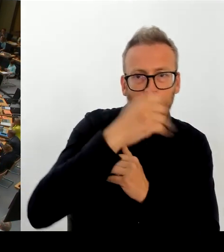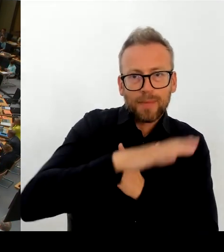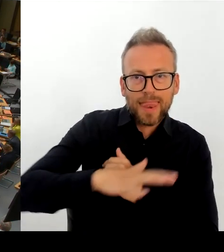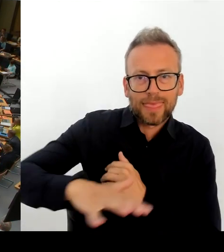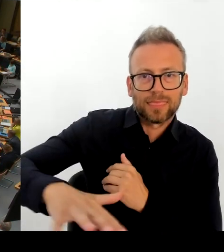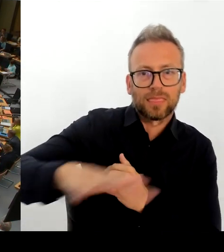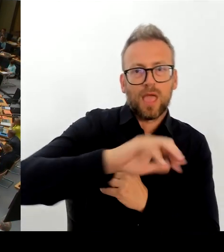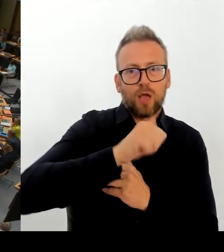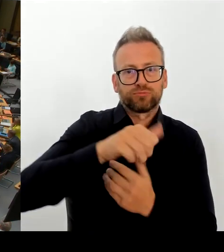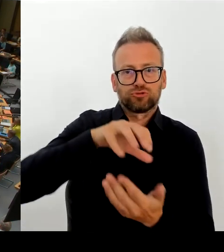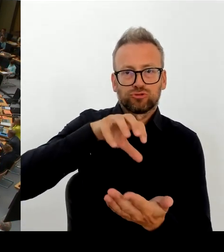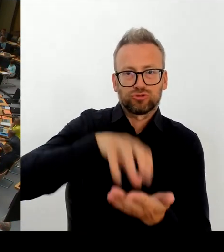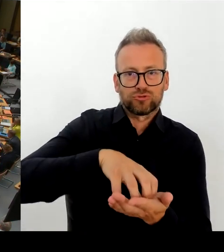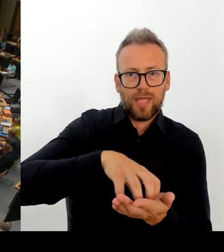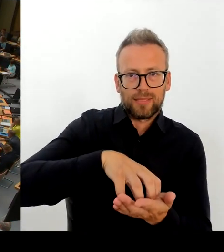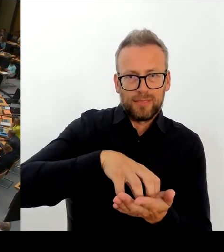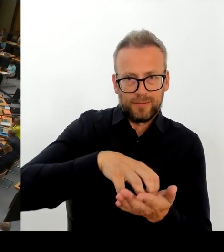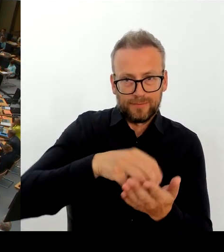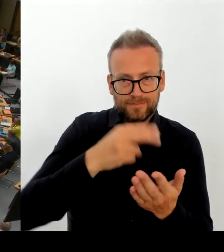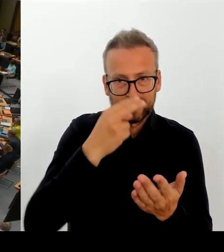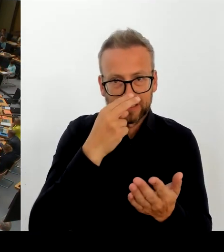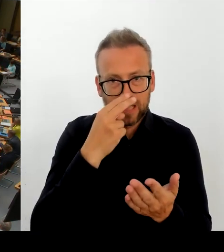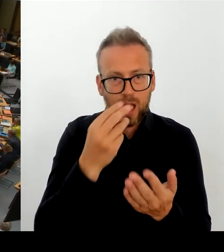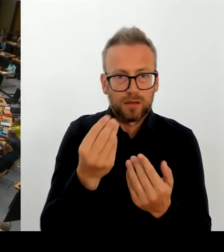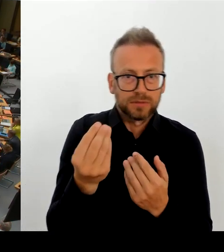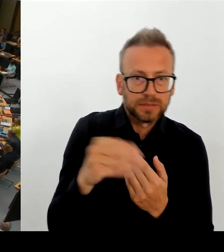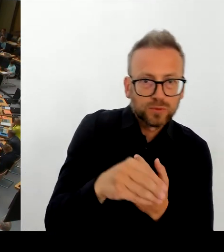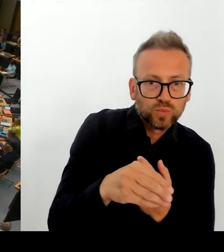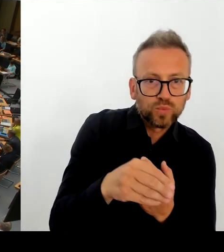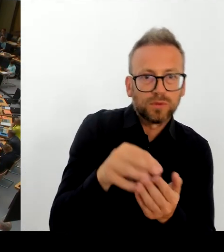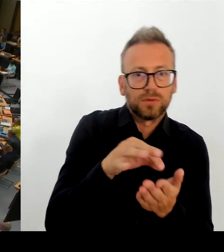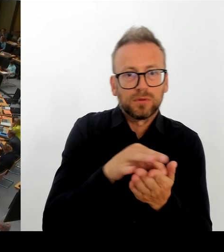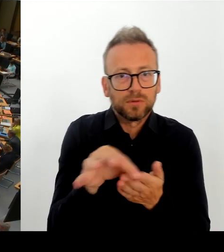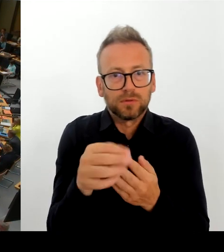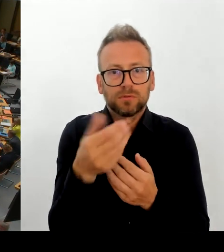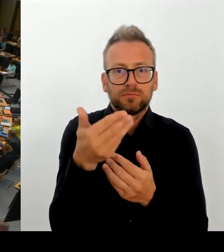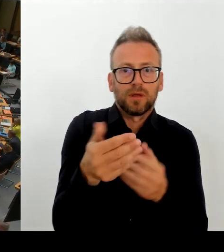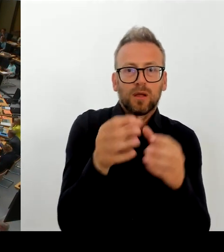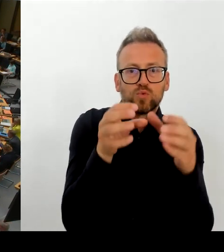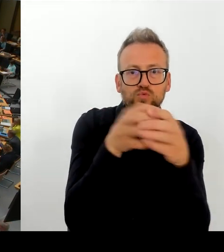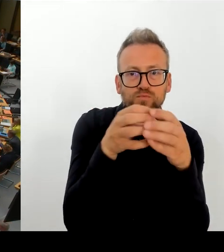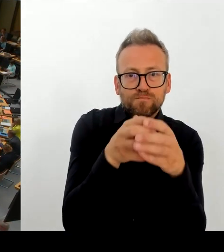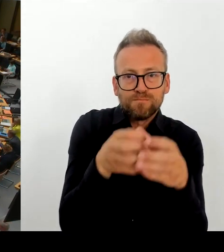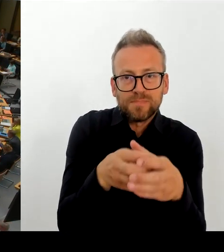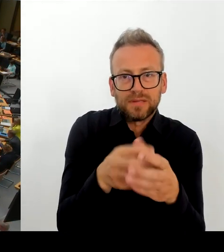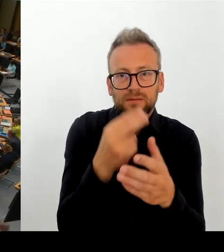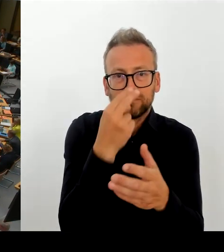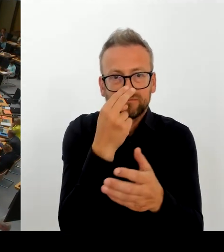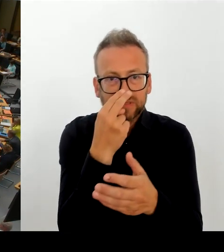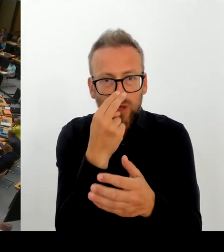auf die Hauptstadtzulage, um den Verbleib in der TDL sicherzustellen? (Rednerwechsel) Herr Senator Evers, bitte schön.